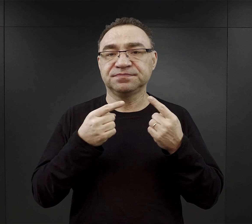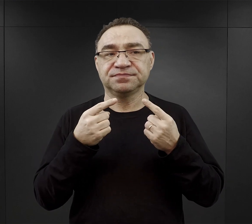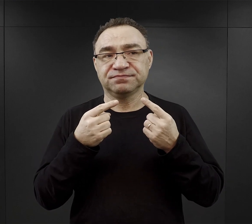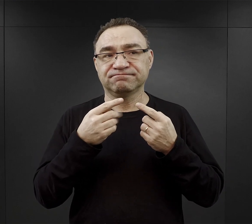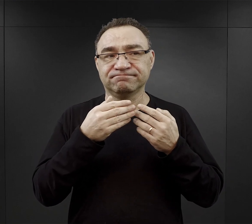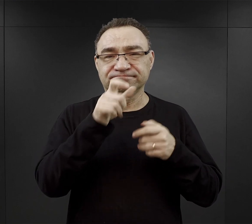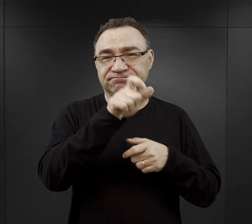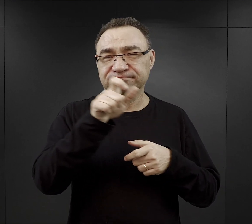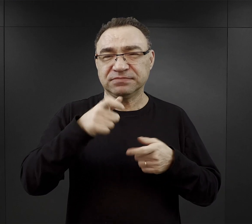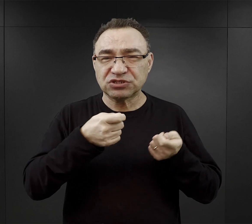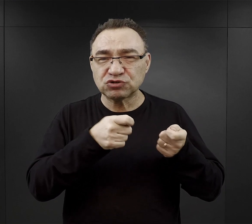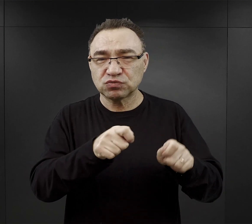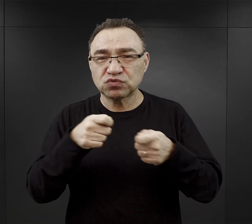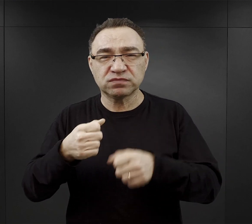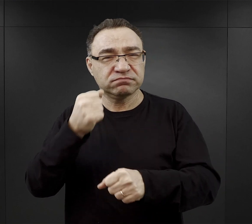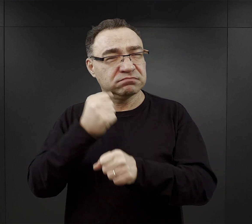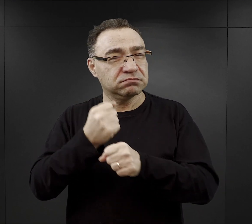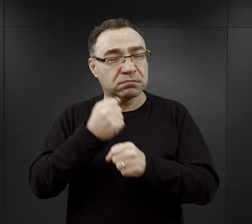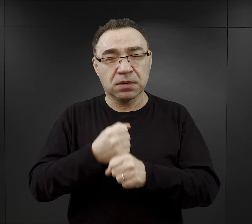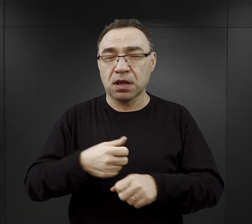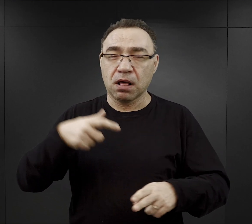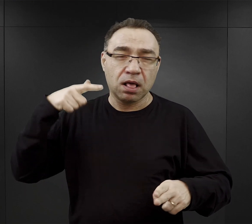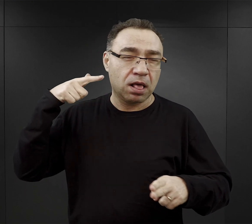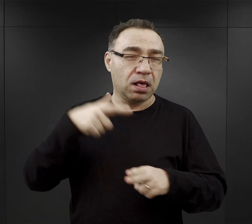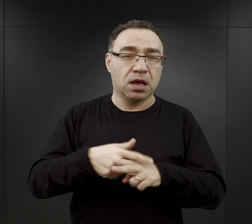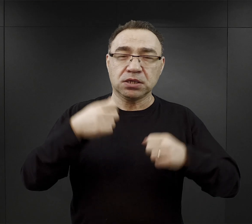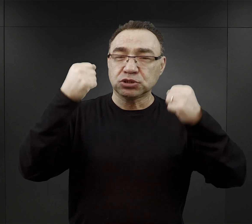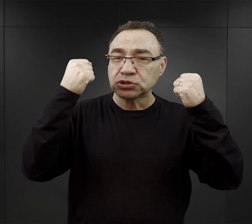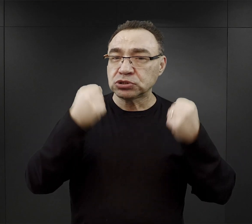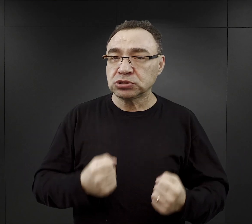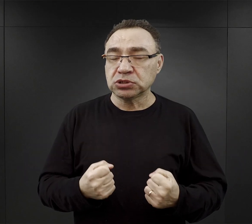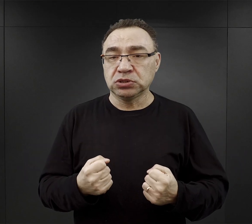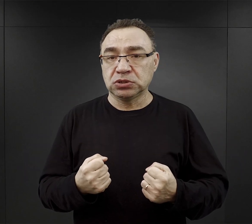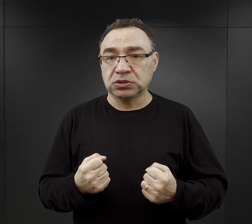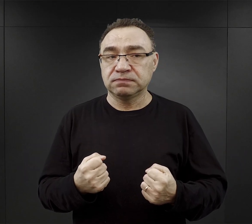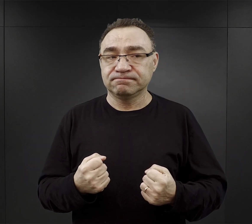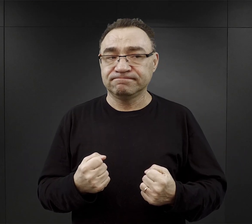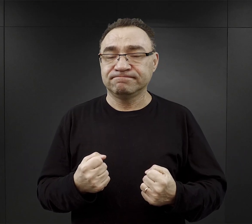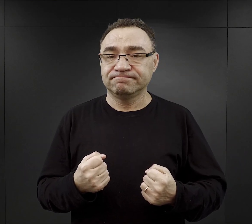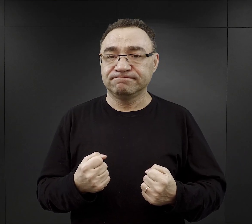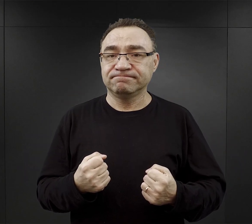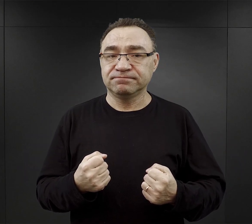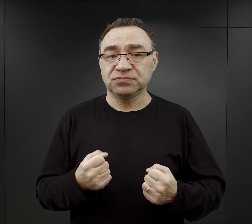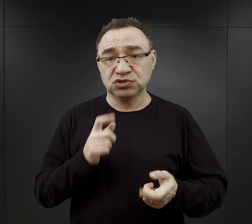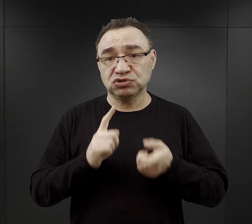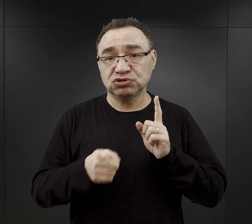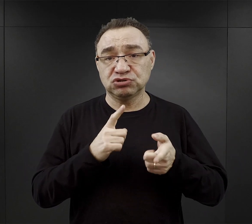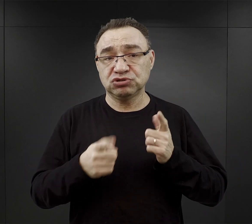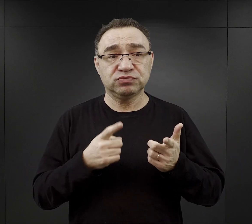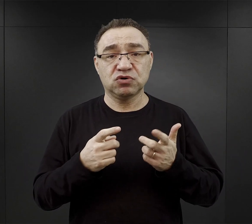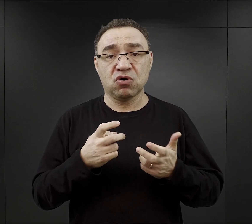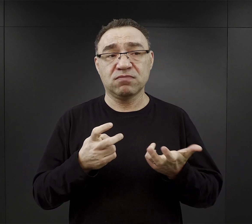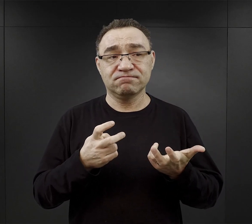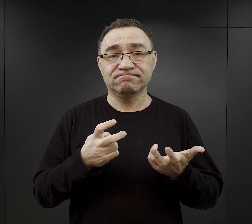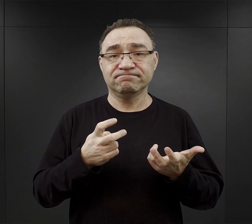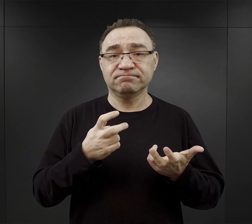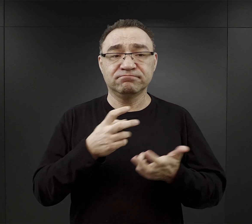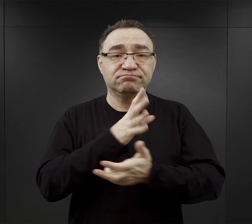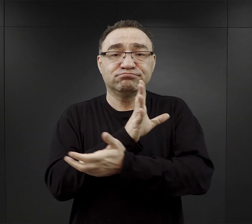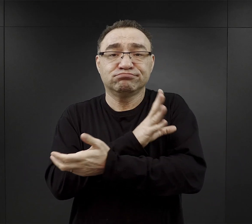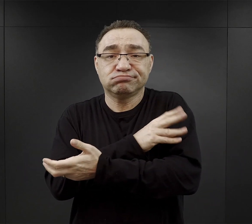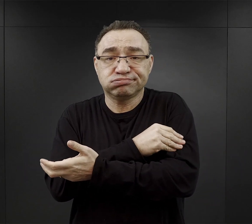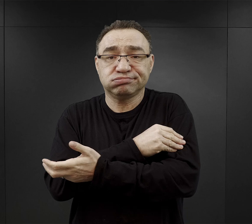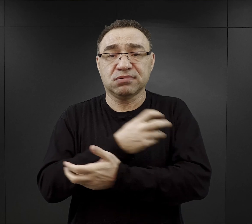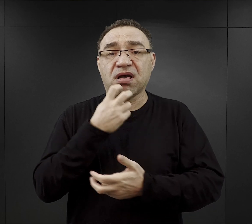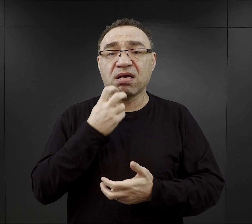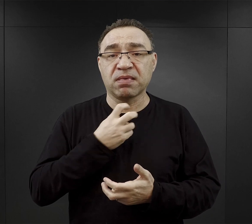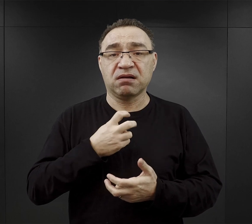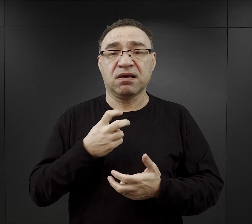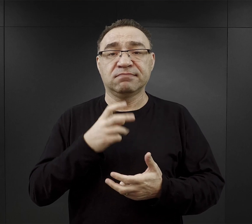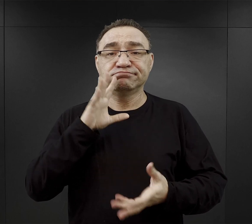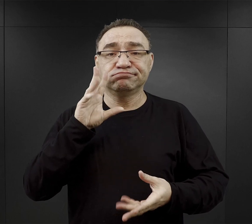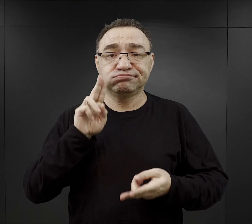była zmuszona do bardzo ciężkiej pracy, co powodowało też i szybsze zużycie sił, szybsze zużycie kalorii,